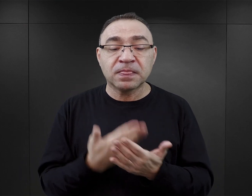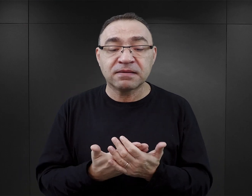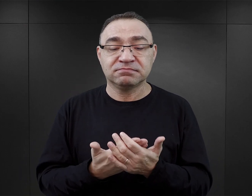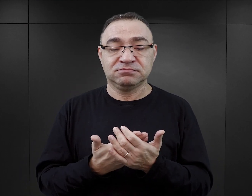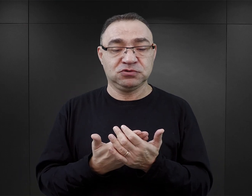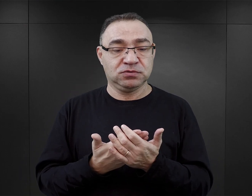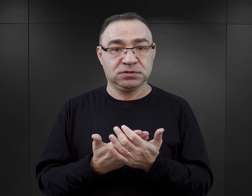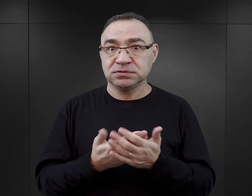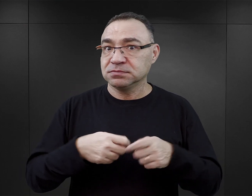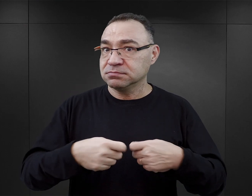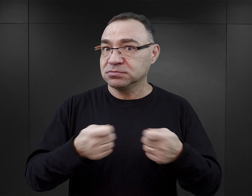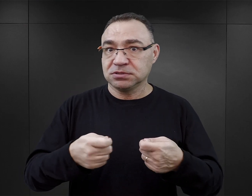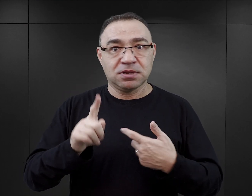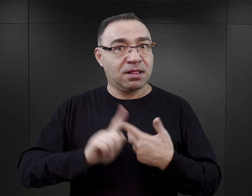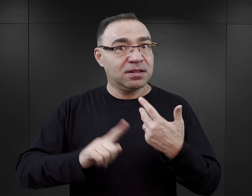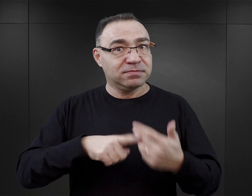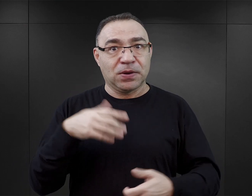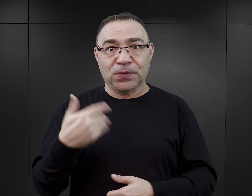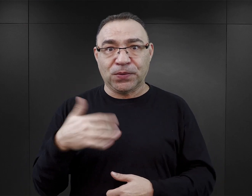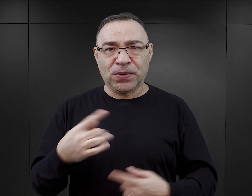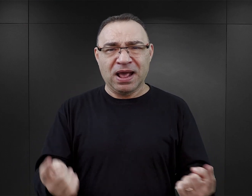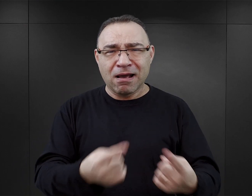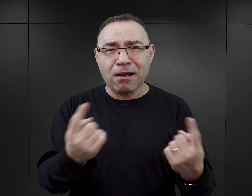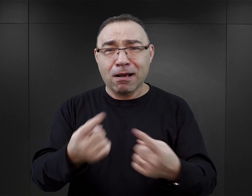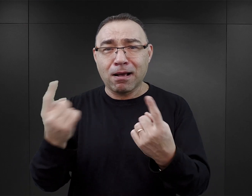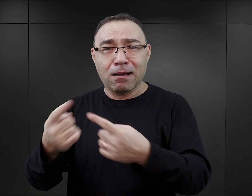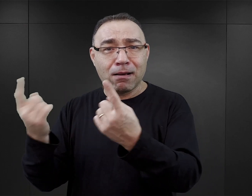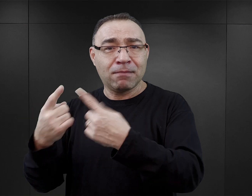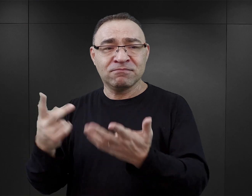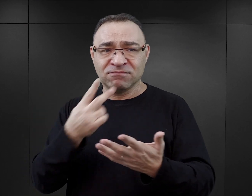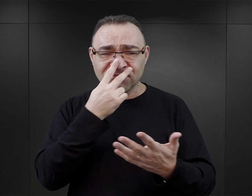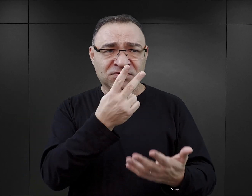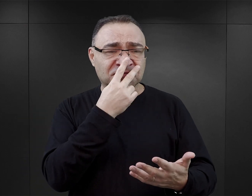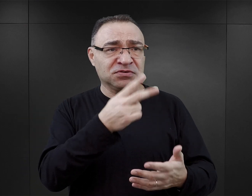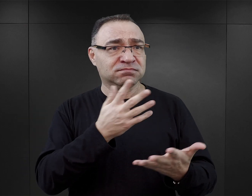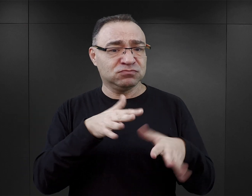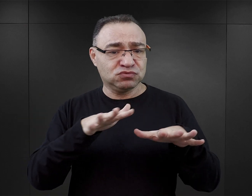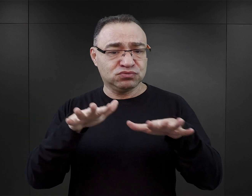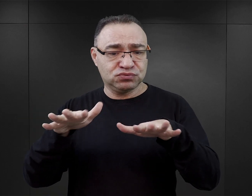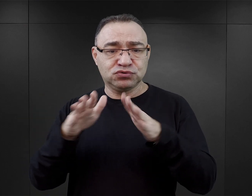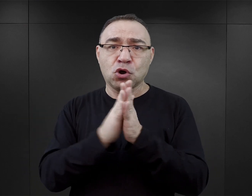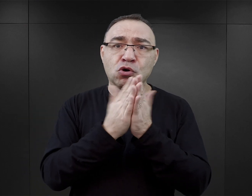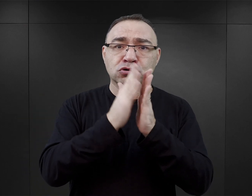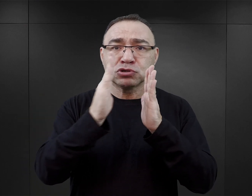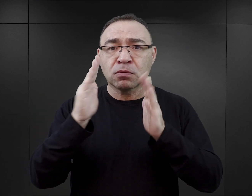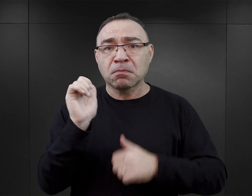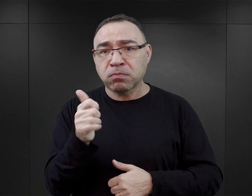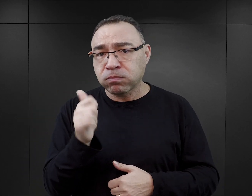ich sprzedaż i to jak bardzo są reklamowane, to jak wiele ich wszędzie można zobaczyć. Nie tylko w księgarniach profesjonalnych, ale praktycznie